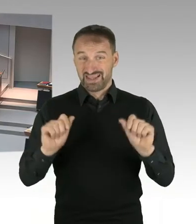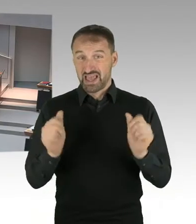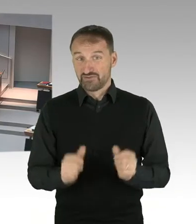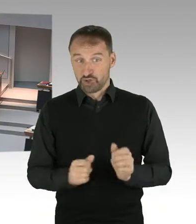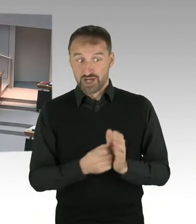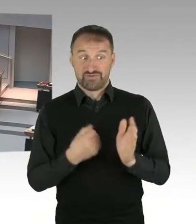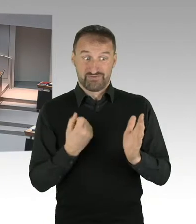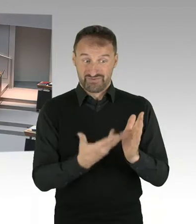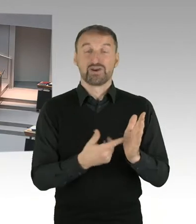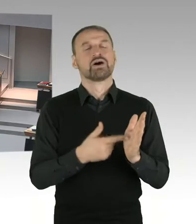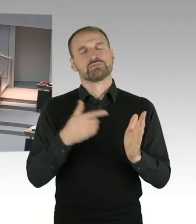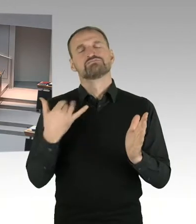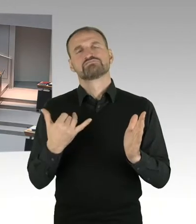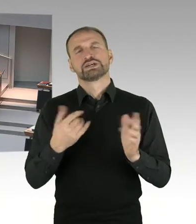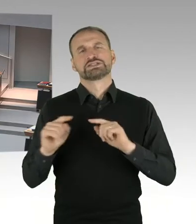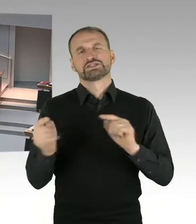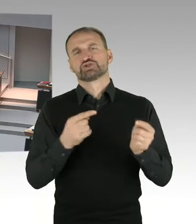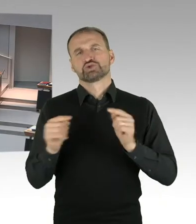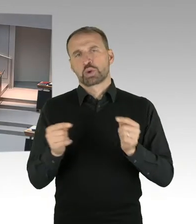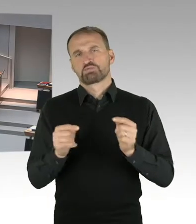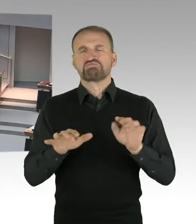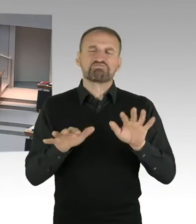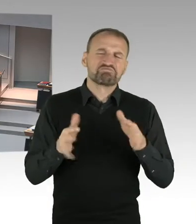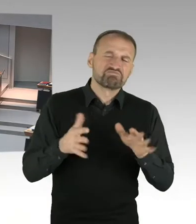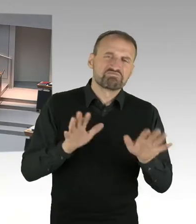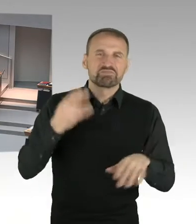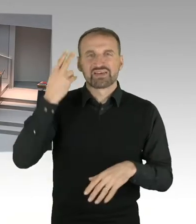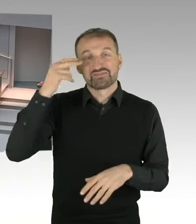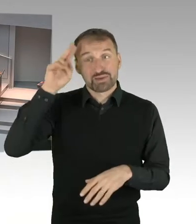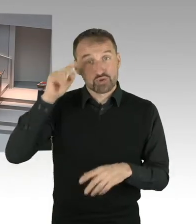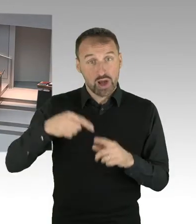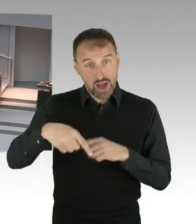dann kann man diese Frage abschließend beantworten. Die Sie jetzt gerade gestellt haben,